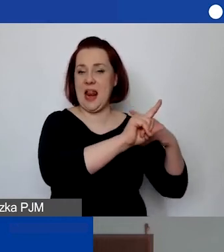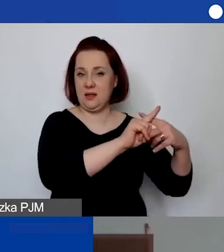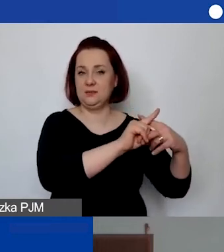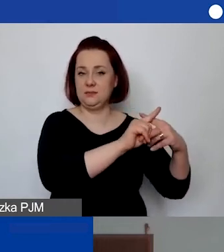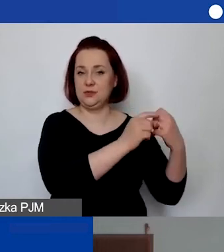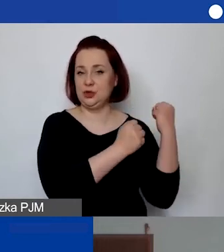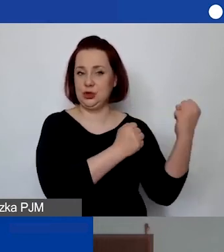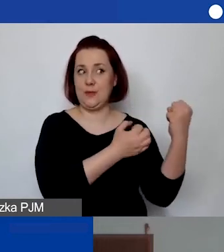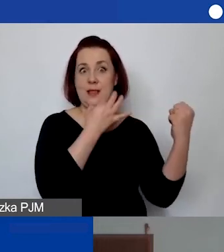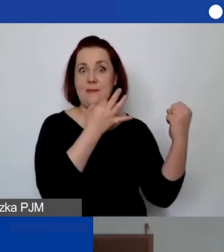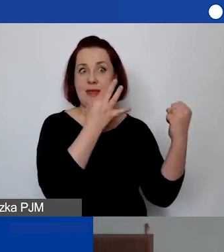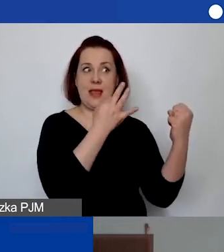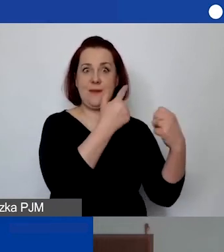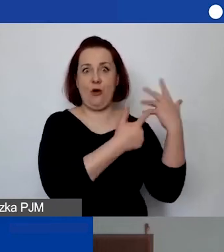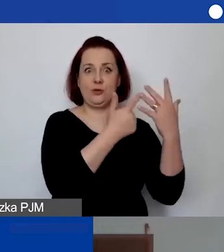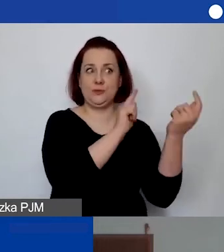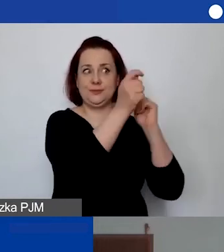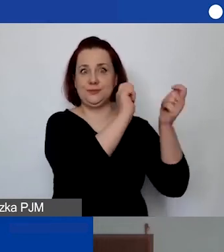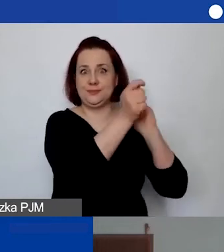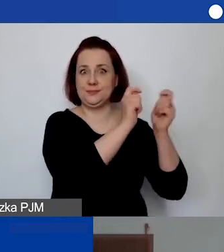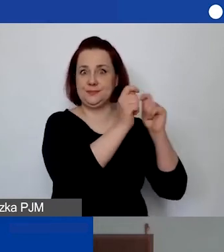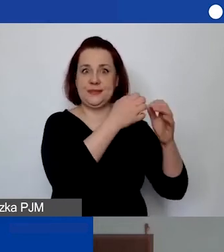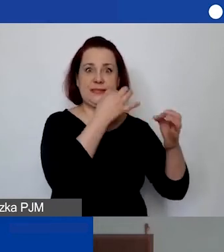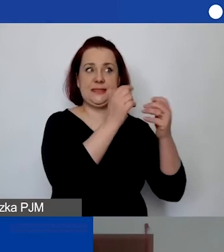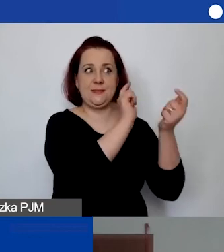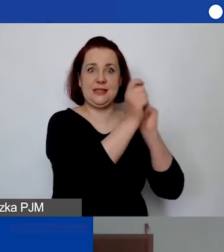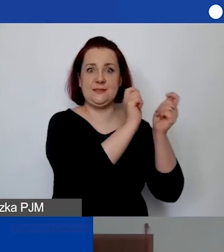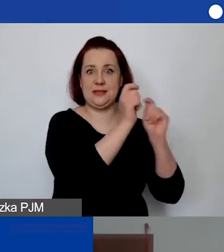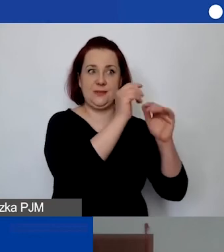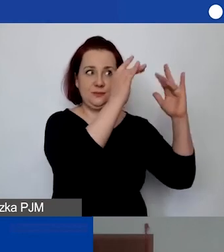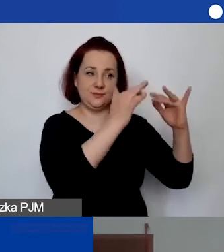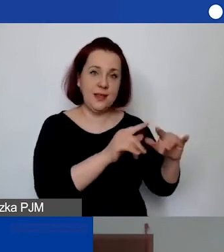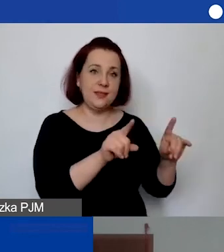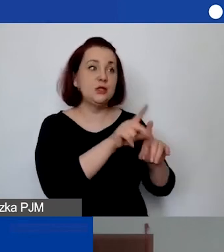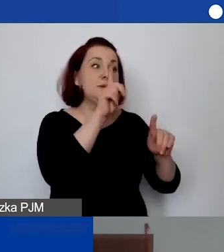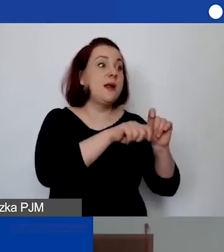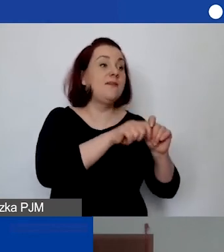wszystko się przelicza i można łatwo śledzić koszt. Do śledzenia kosztów